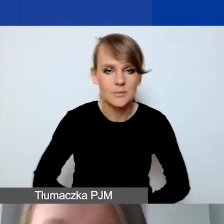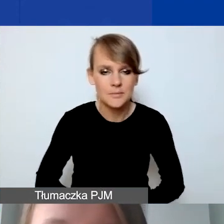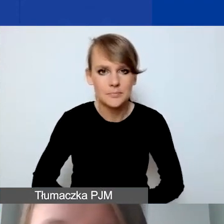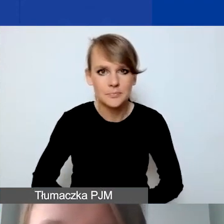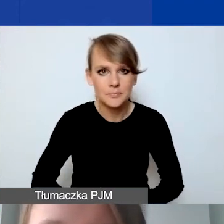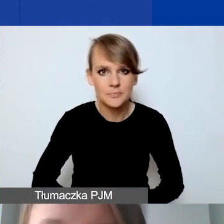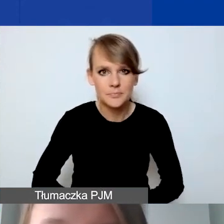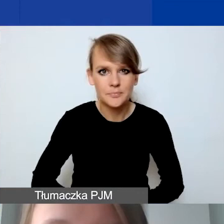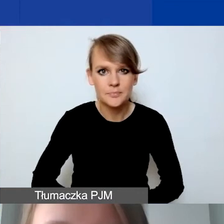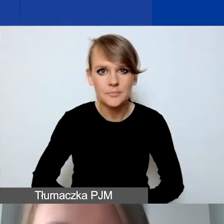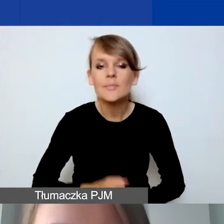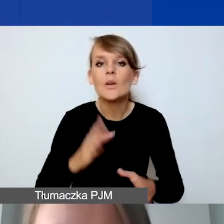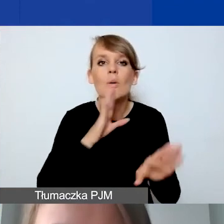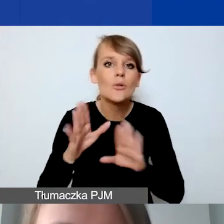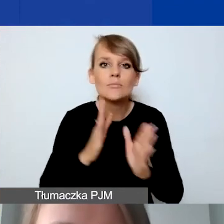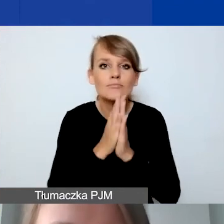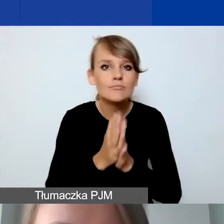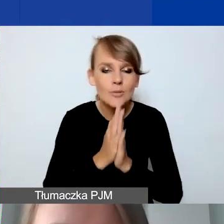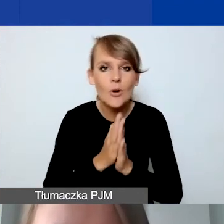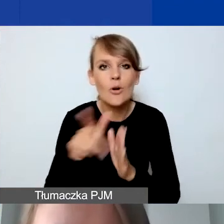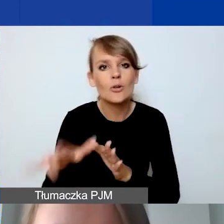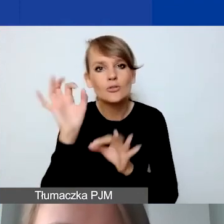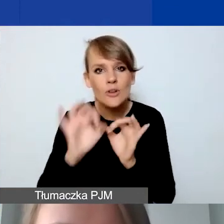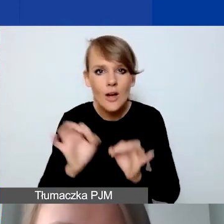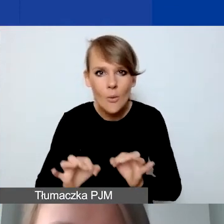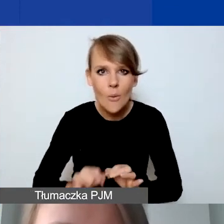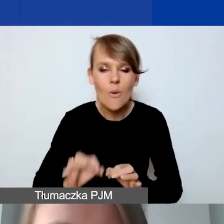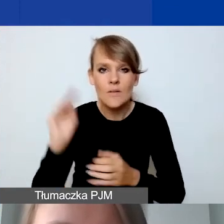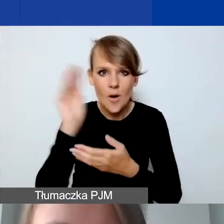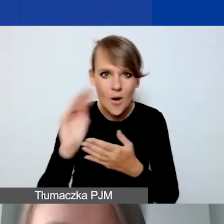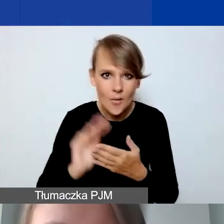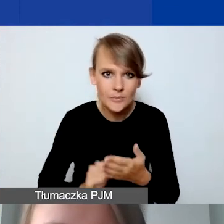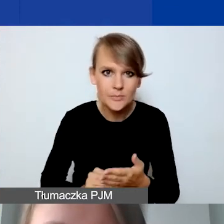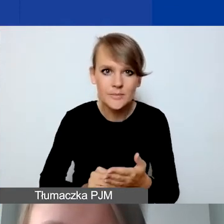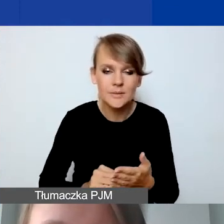Podobnie prosimy o szczegółowe opisanie działań.